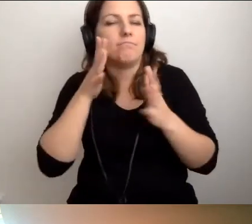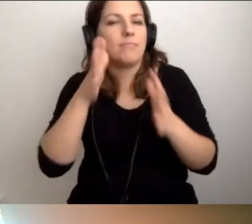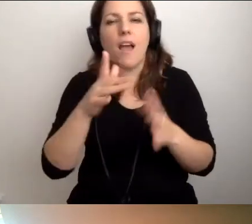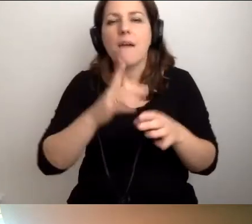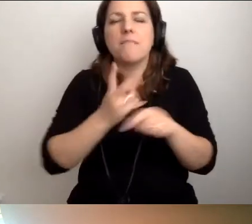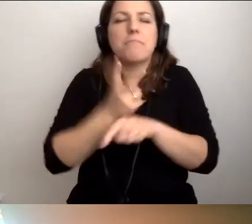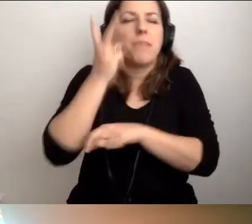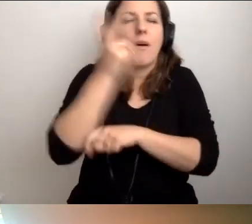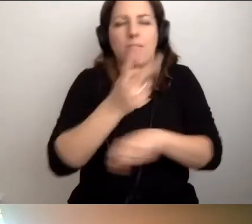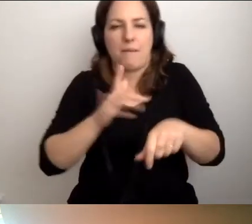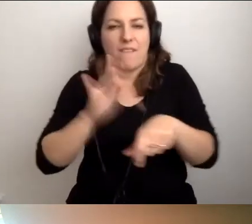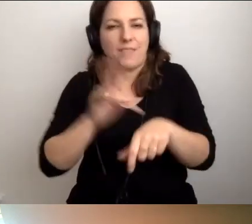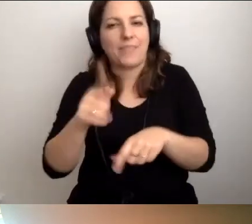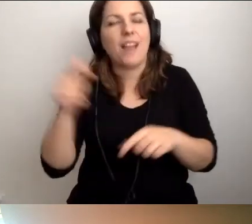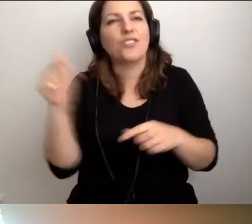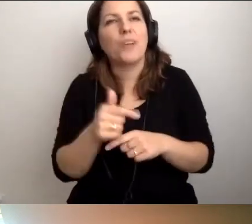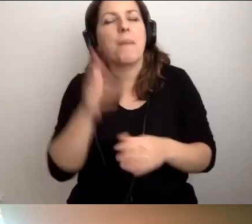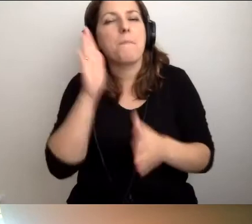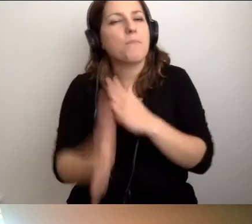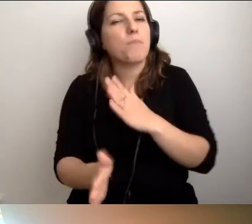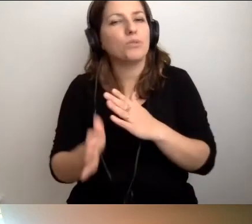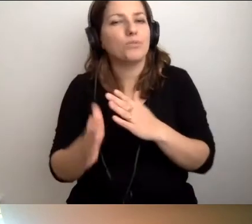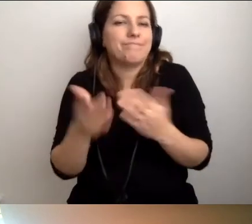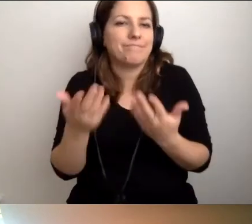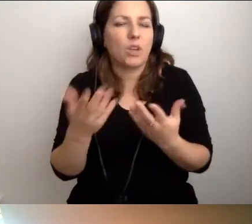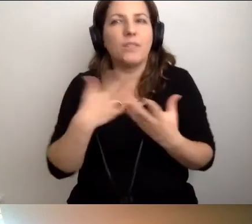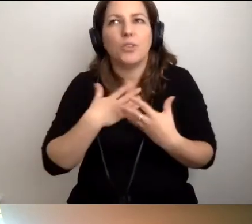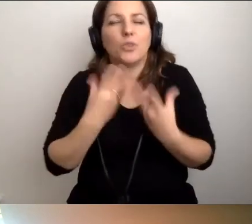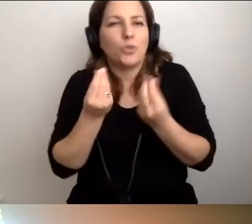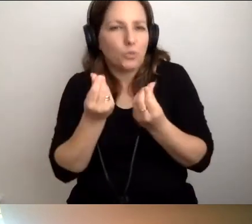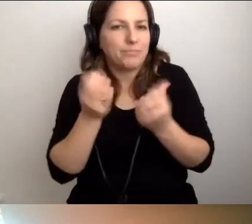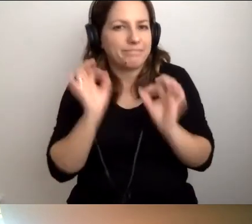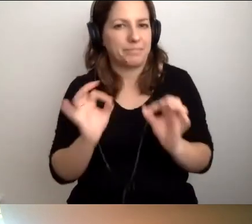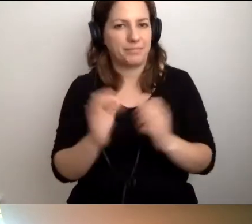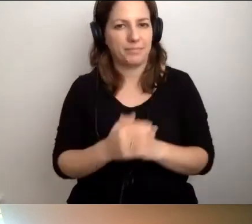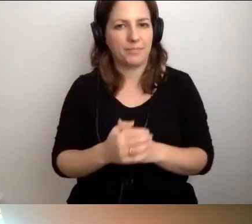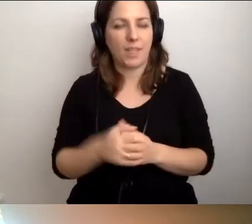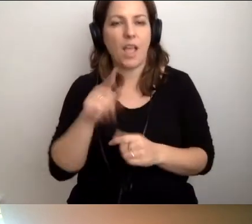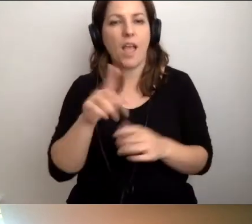ale trzeba to po prostu czuć. Jeszcze o kopertach.